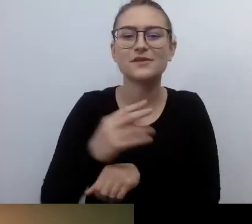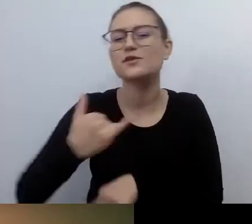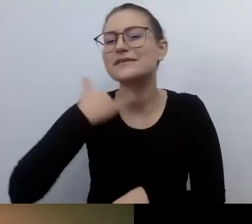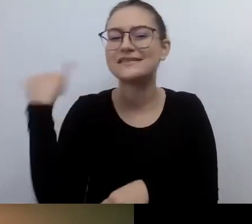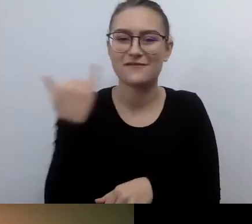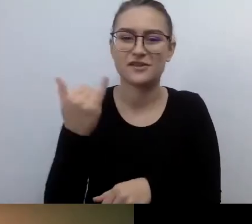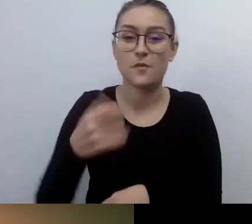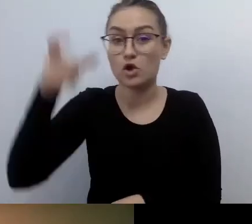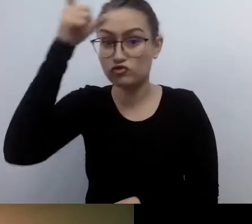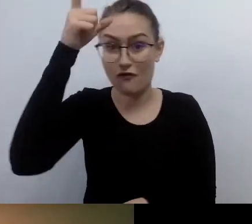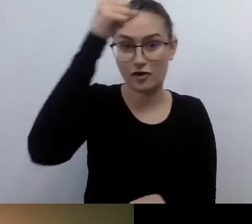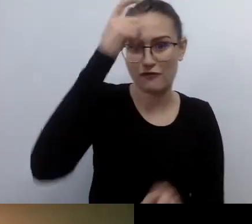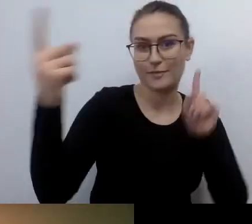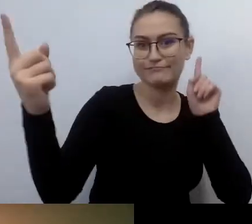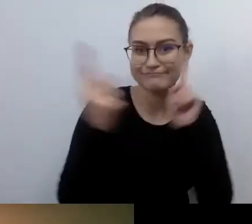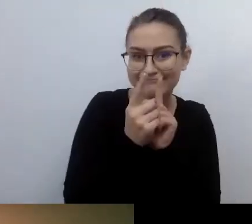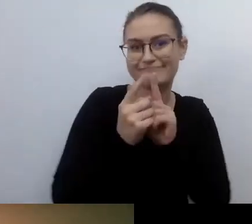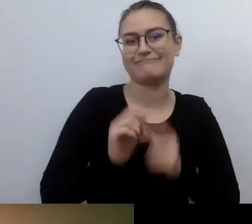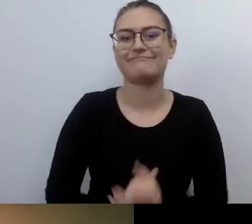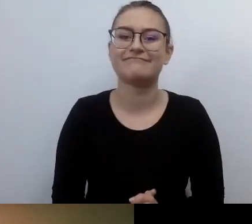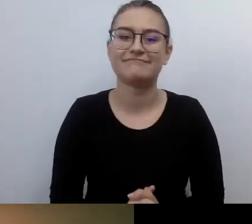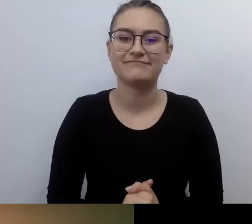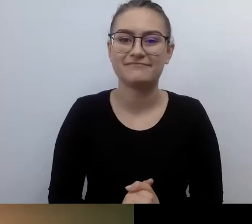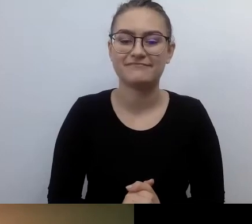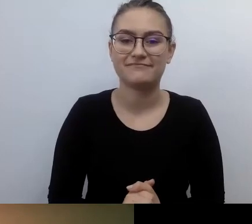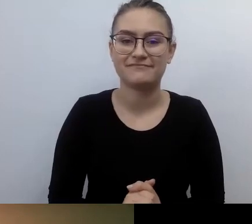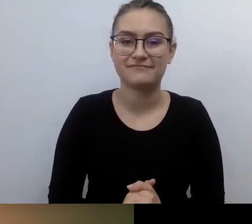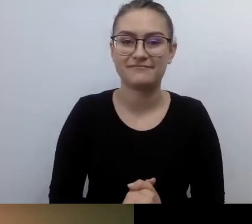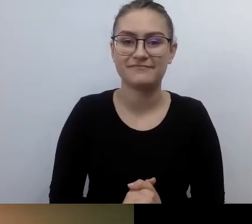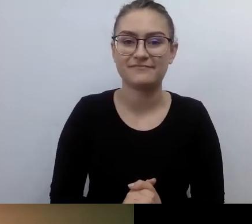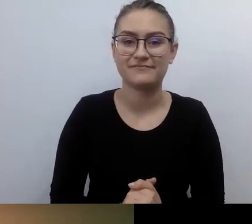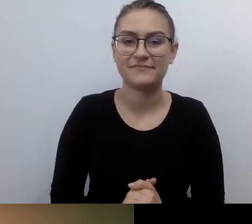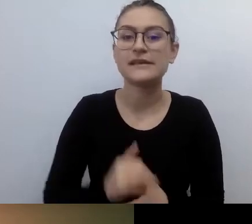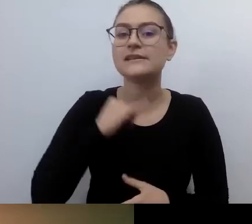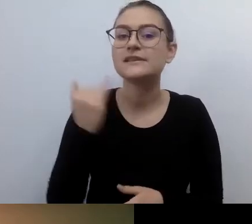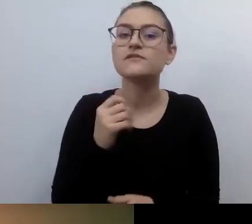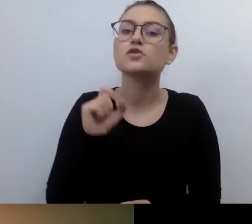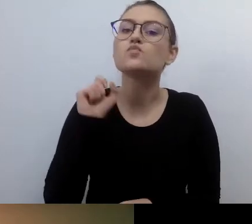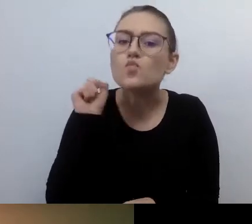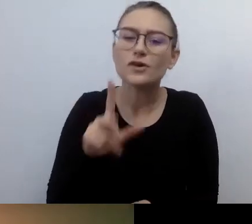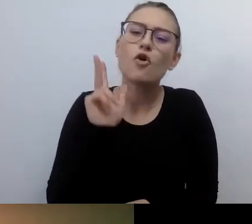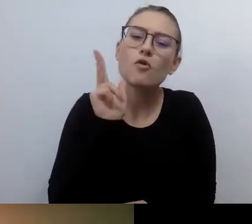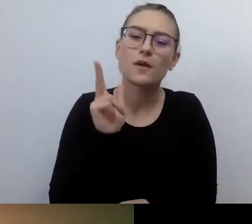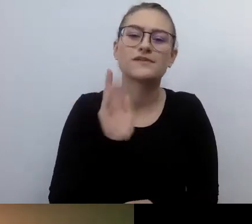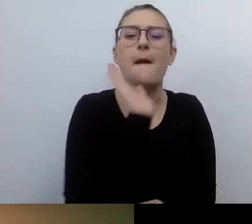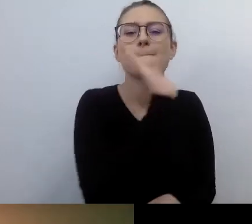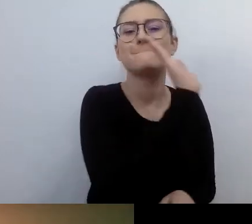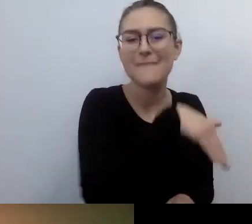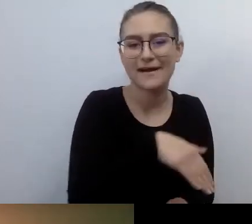Zawsze może zdarzyć się ktoś, kto będzie miał, tak opisane w prawie, szczególne potrzeby. MAŁGORZATA: No właśnie.